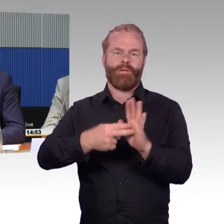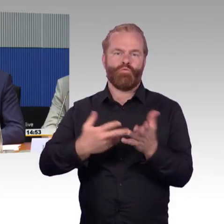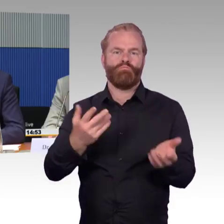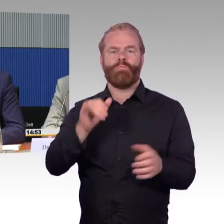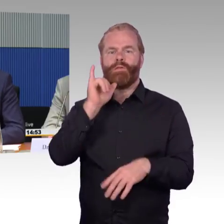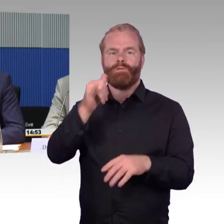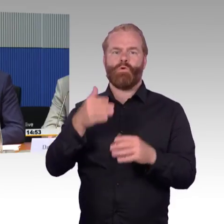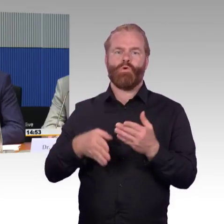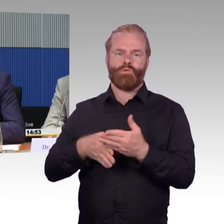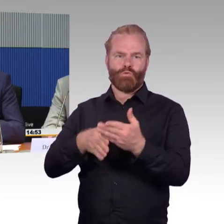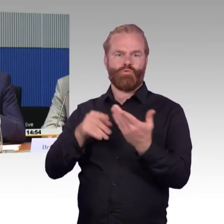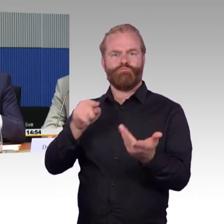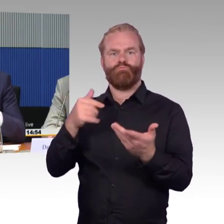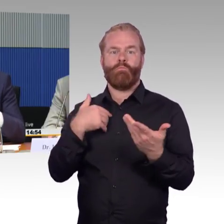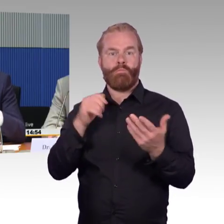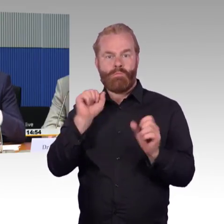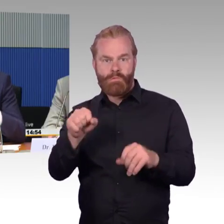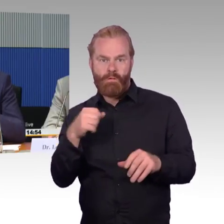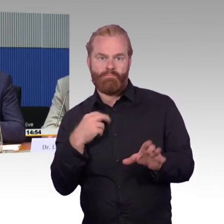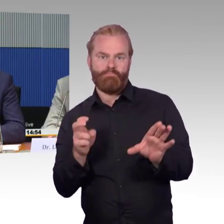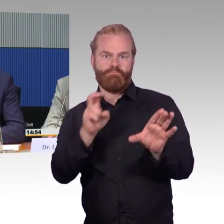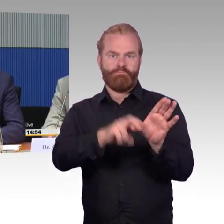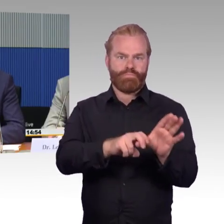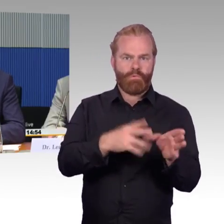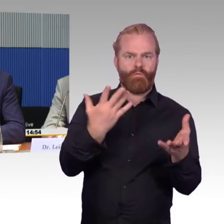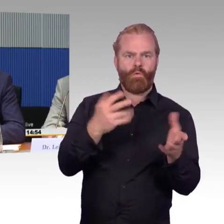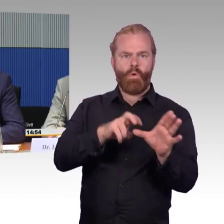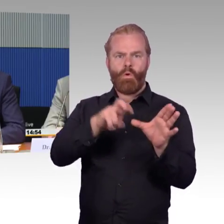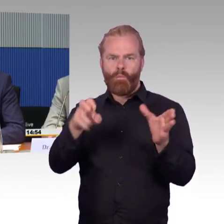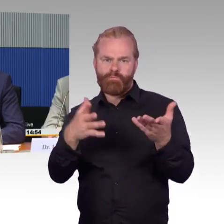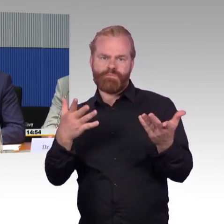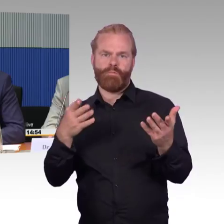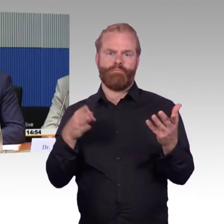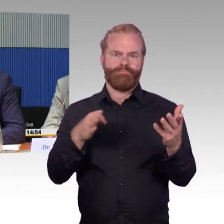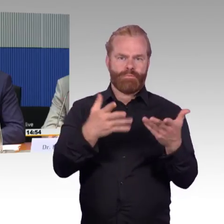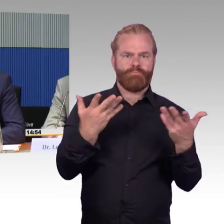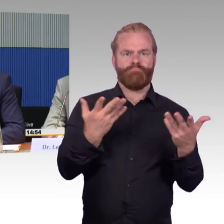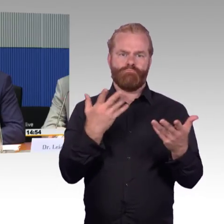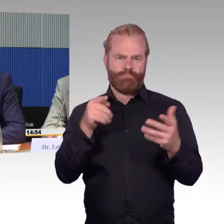bei dem man jetzt versucht Daten zusammenzufassen und zu standardisieren, das war auch Ihre Frage vorhin,